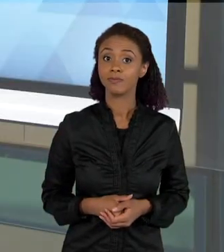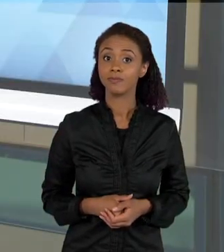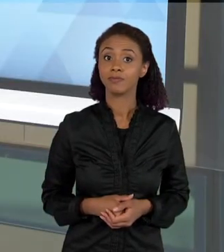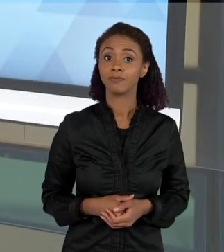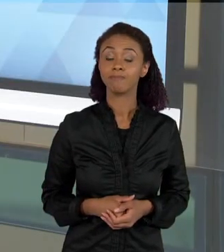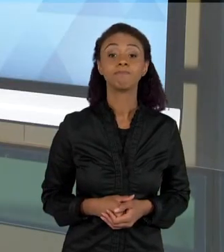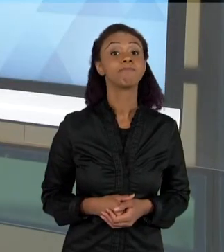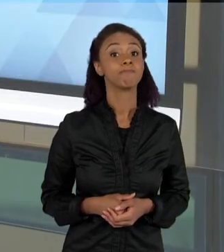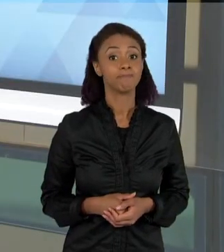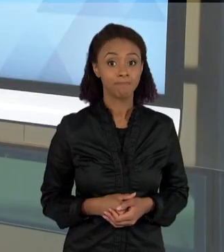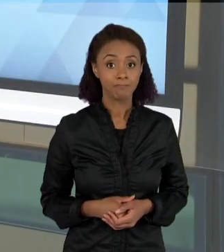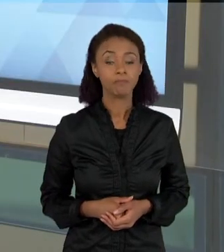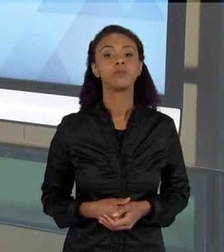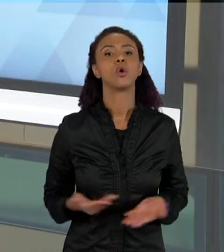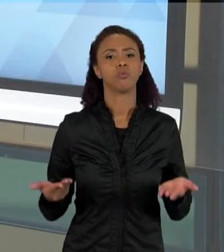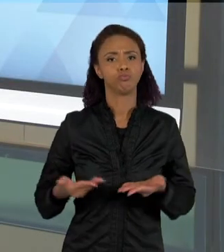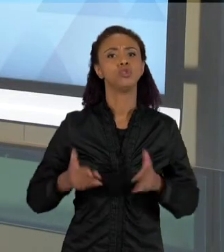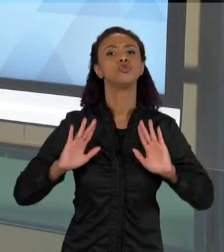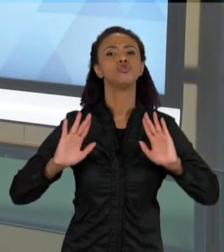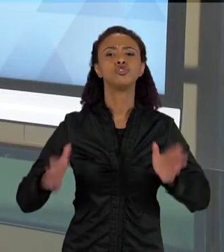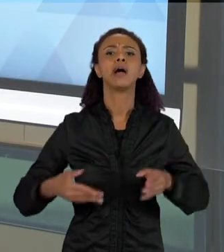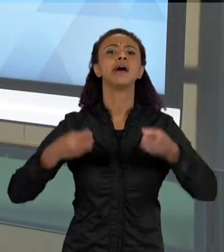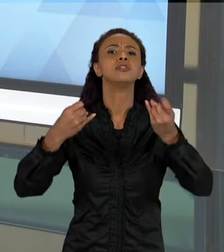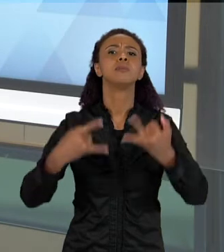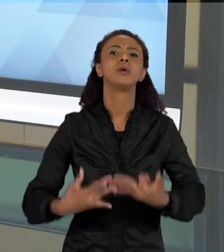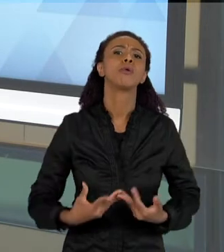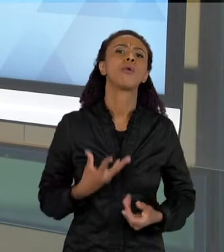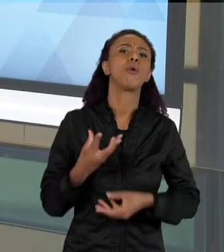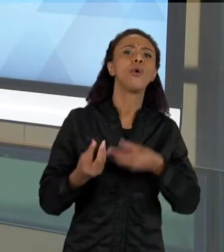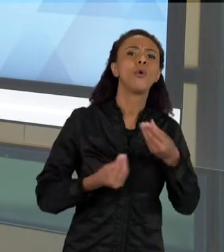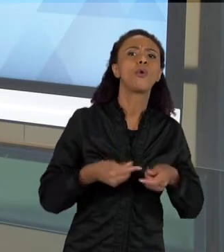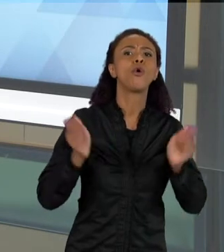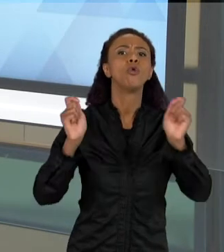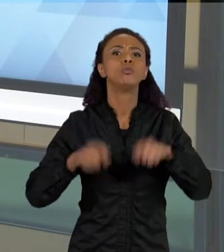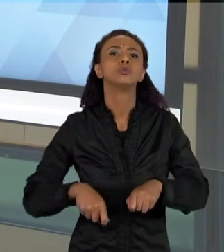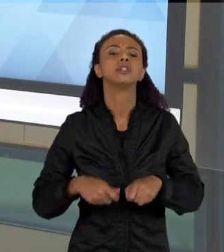CONVERSAMOS ENTÃO SOBRE ESSAS POSSIBILIDADES DO ENSINO POR INVESTIGAÇÃO,